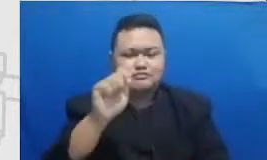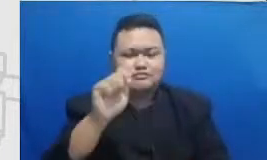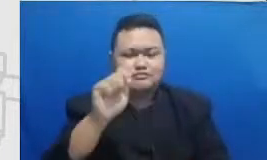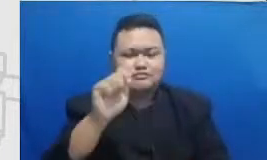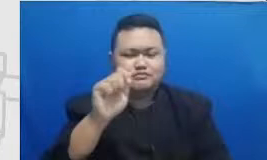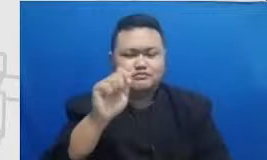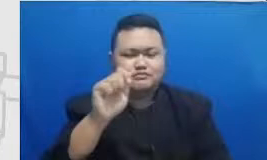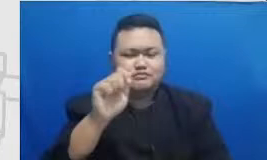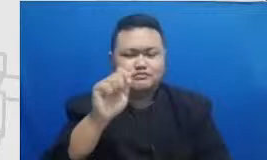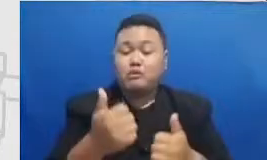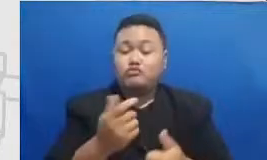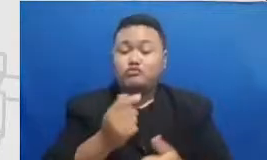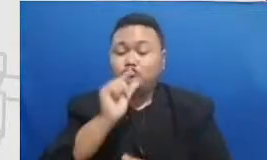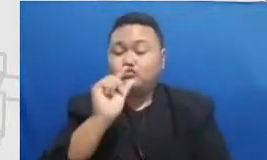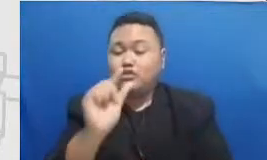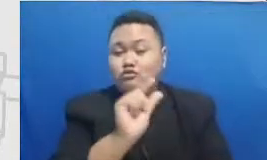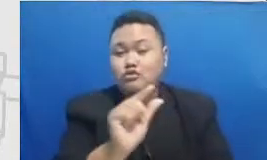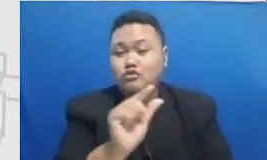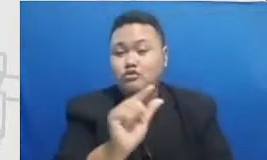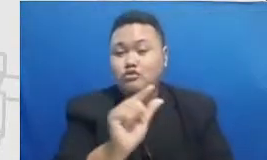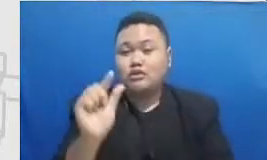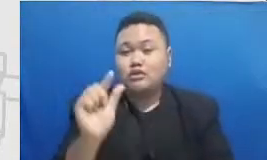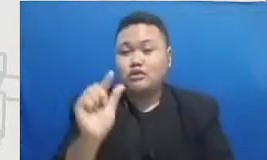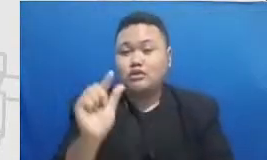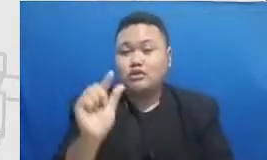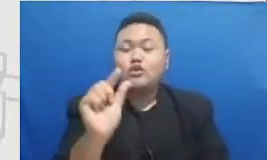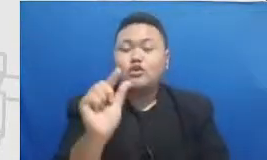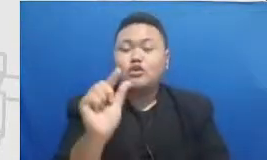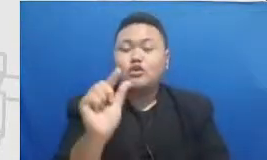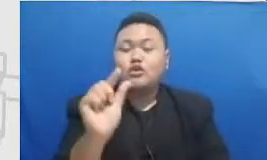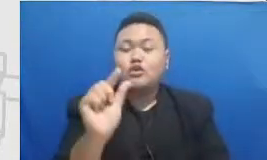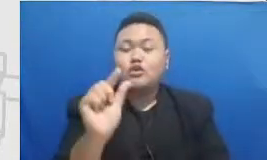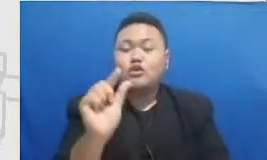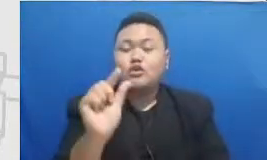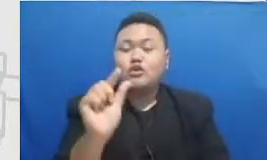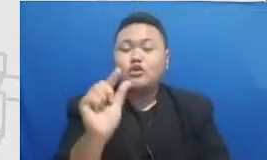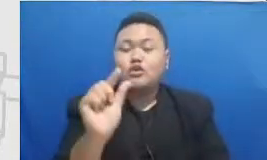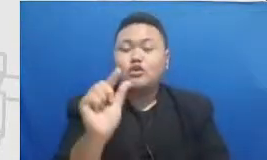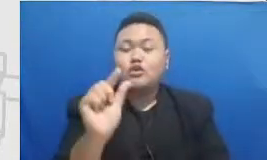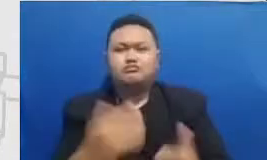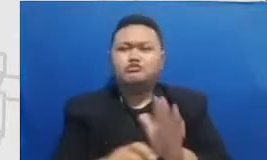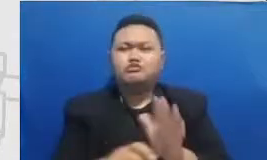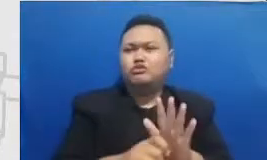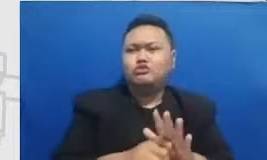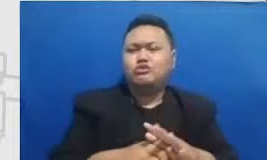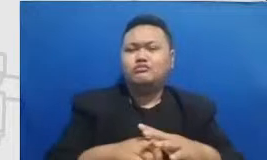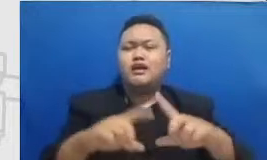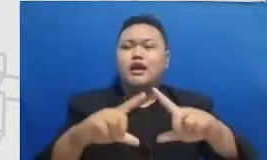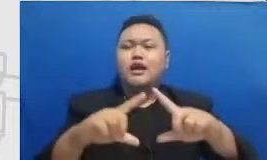praktisi alumni atau tokoh-tokoh alumni sudah jadi tokoh masyarakat Bapak dan Ibu perlu